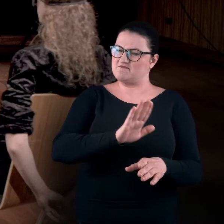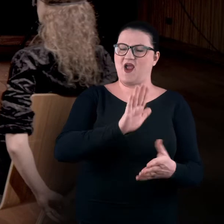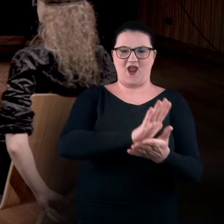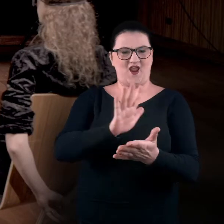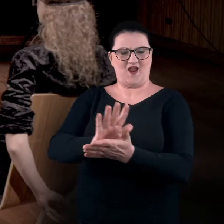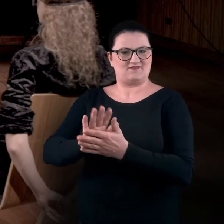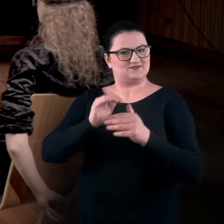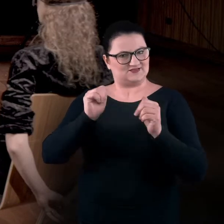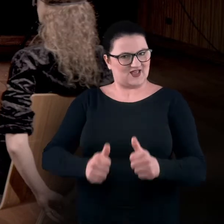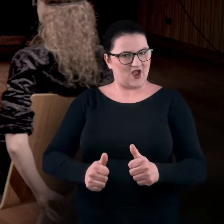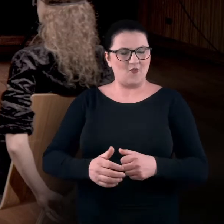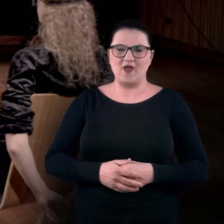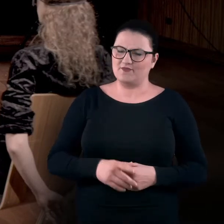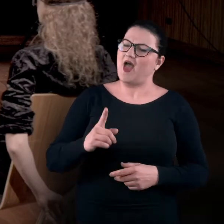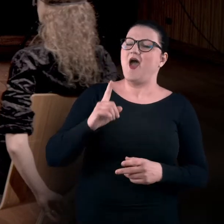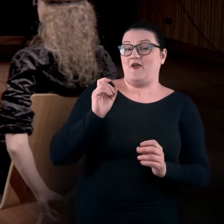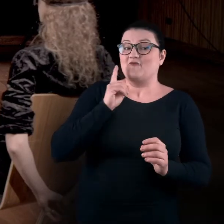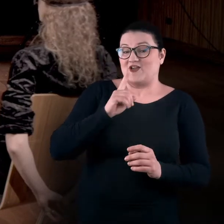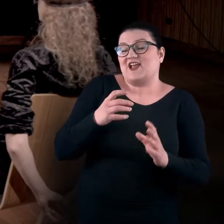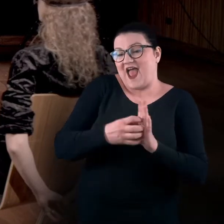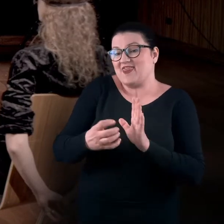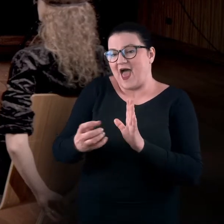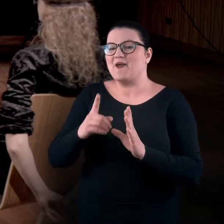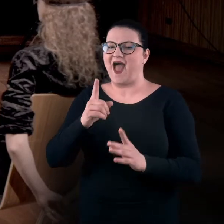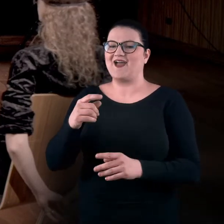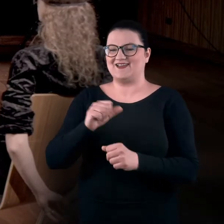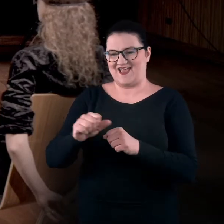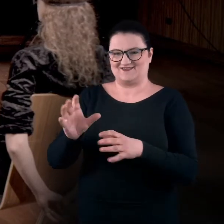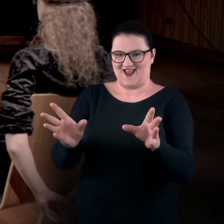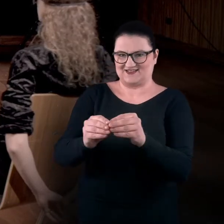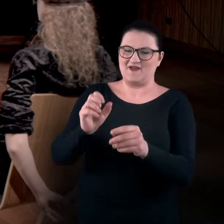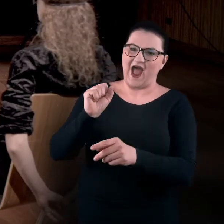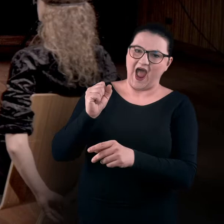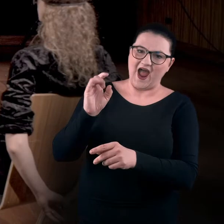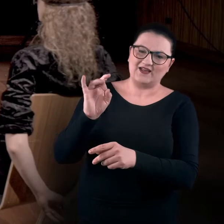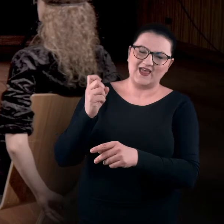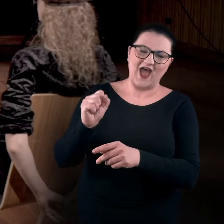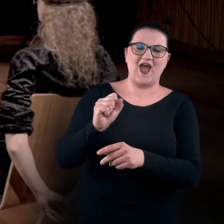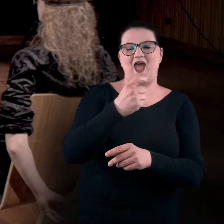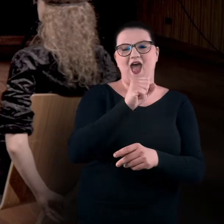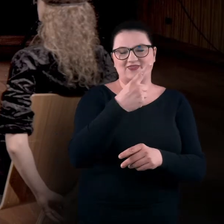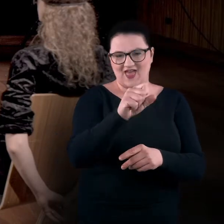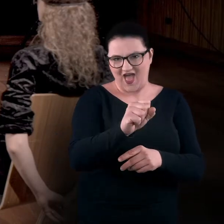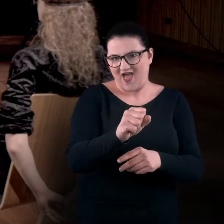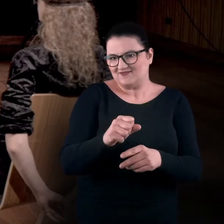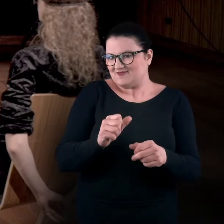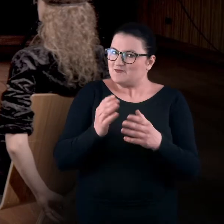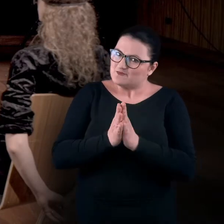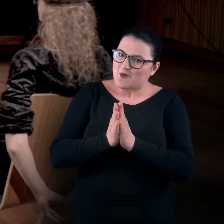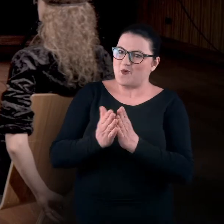No właśnie, tak gadamy, a są przecież z nami Ada i Aga. Jakbyśmy mogli was poprosić o to, żebyście opisały,